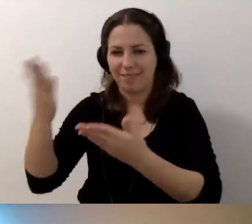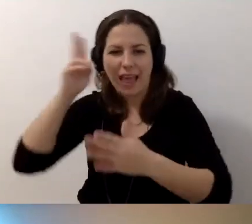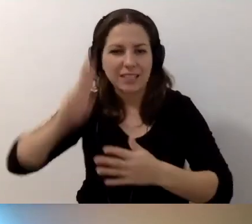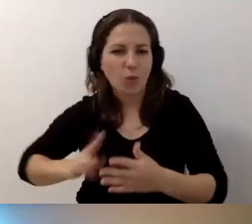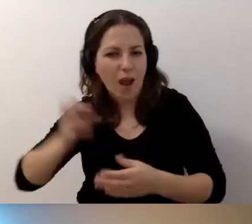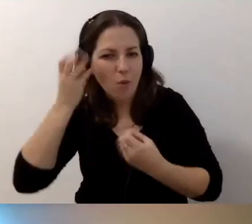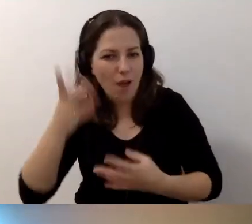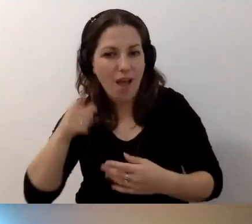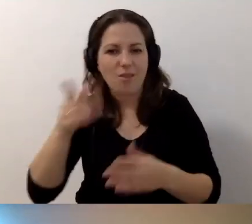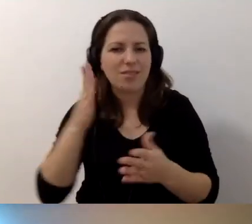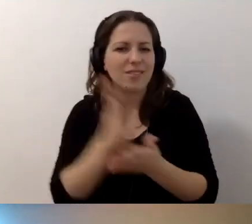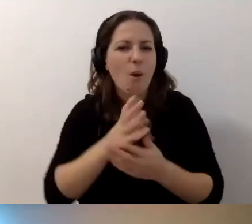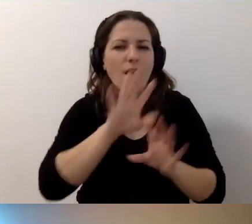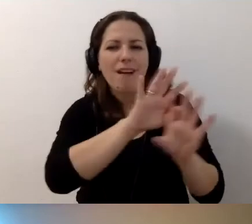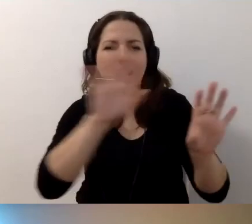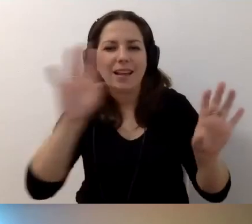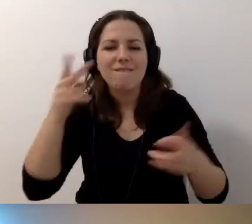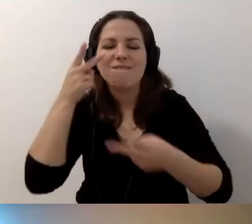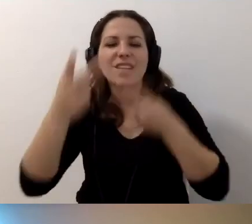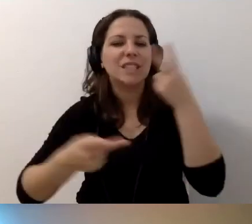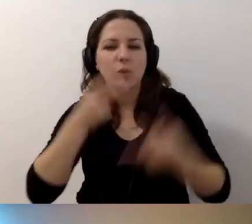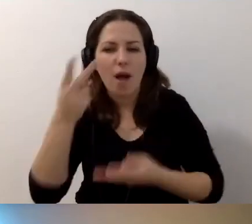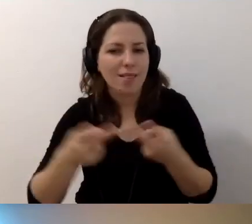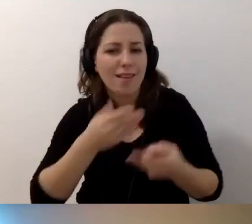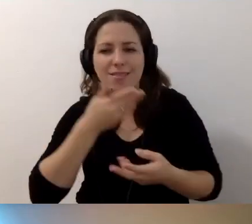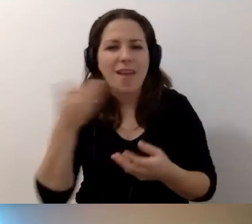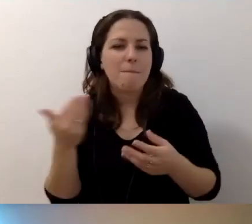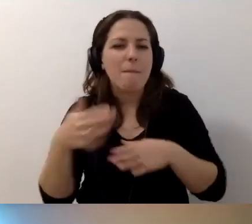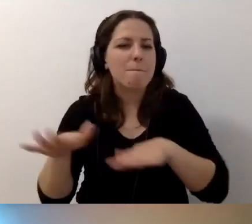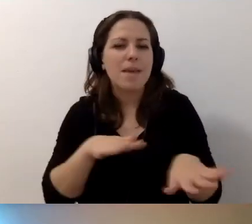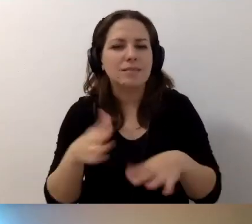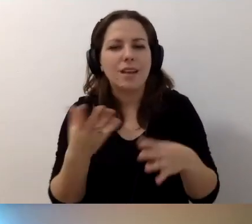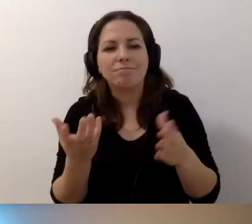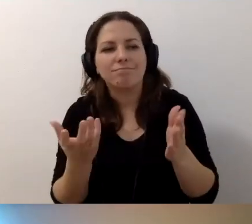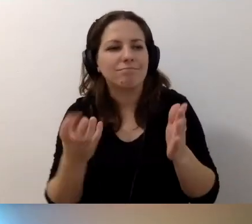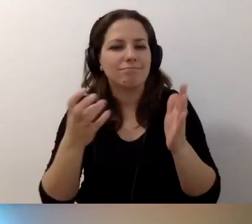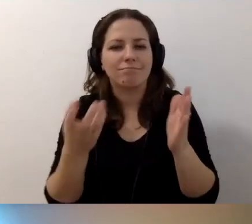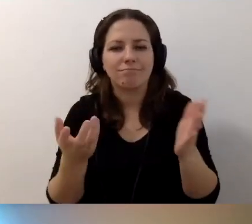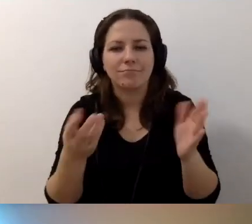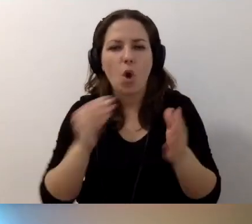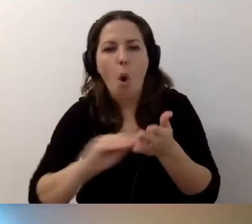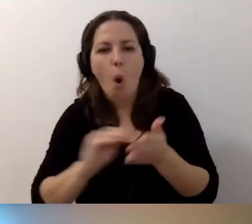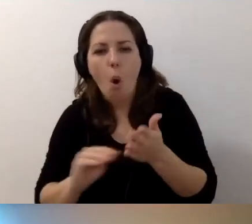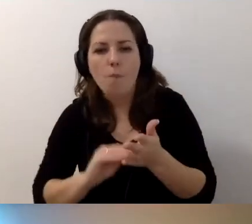To jest tylko galeria wizualna. Nie ma miejsca na opisy w postaci postów.